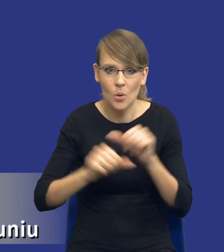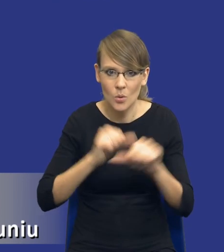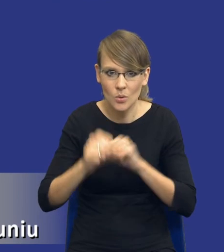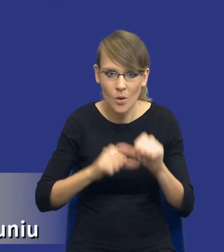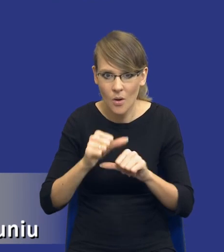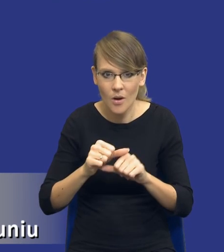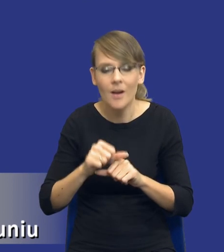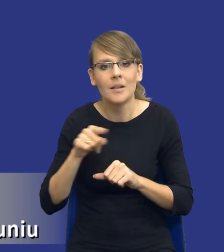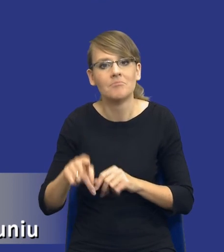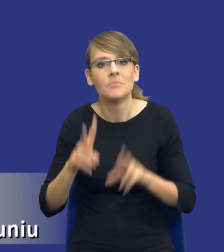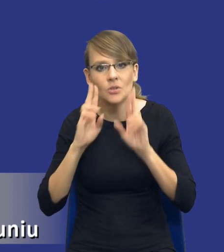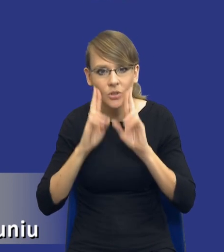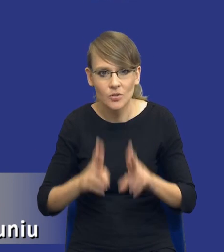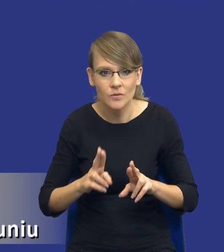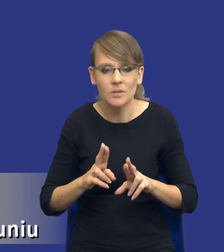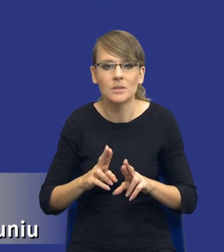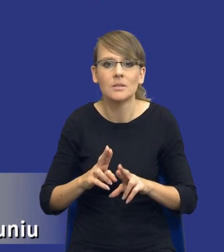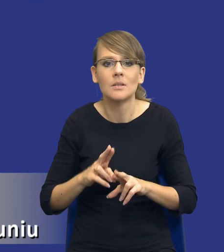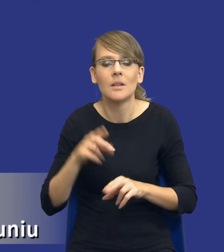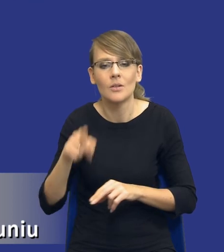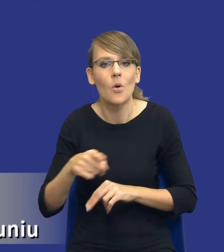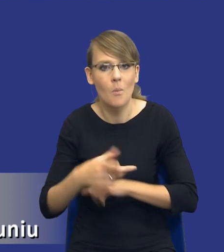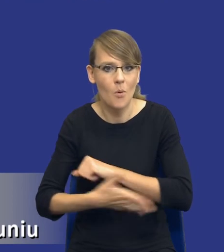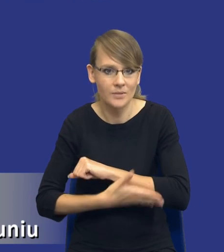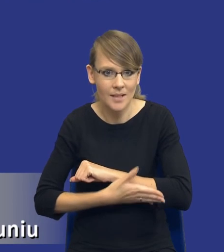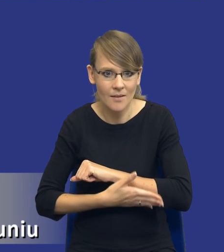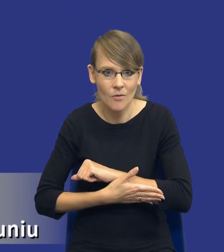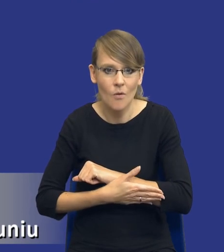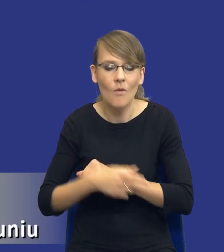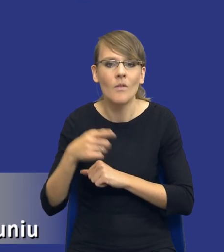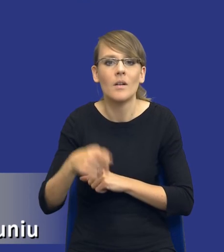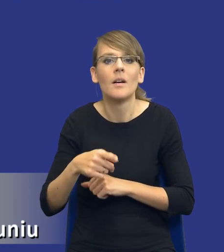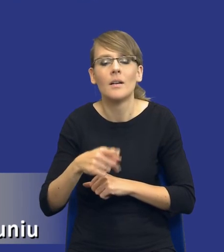one rzeczywiście jako opcję podstawową w postępowaniach unijnych wskazują podział